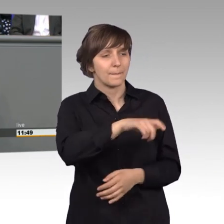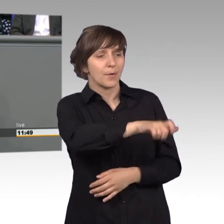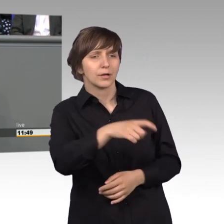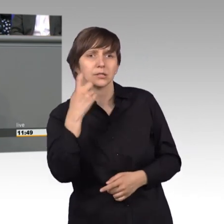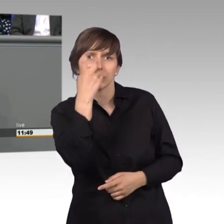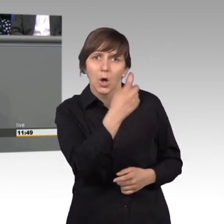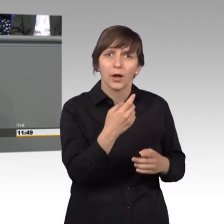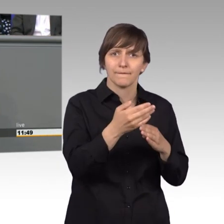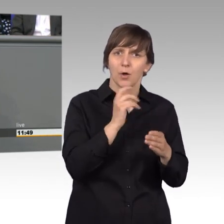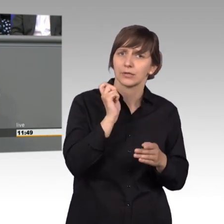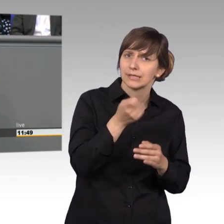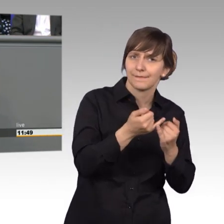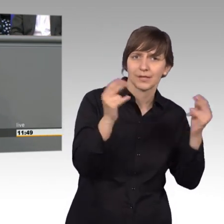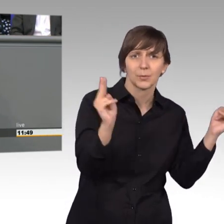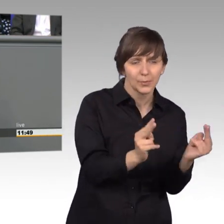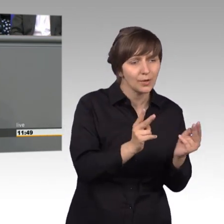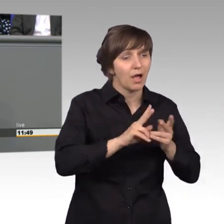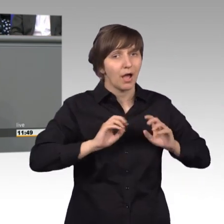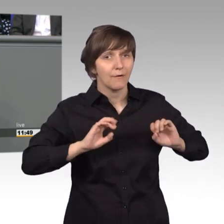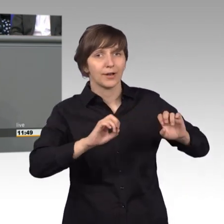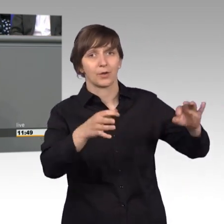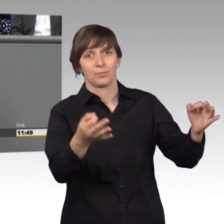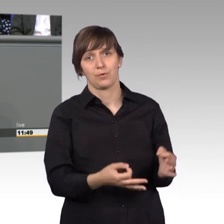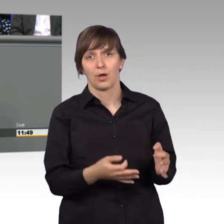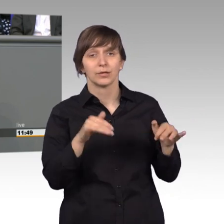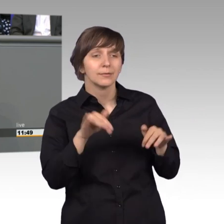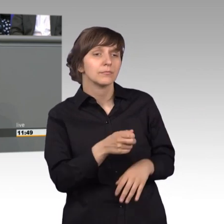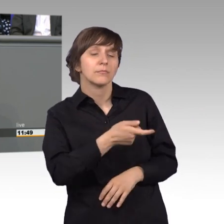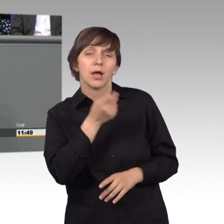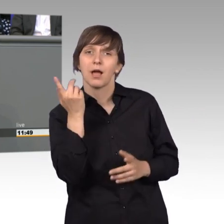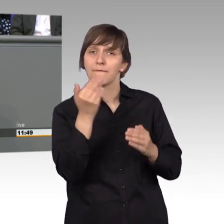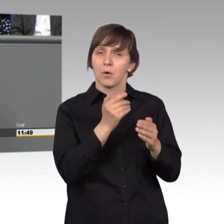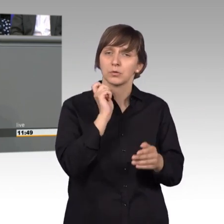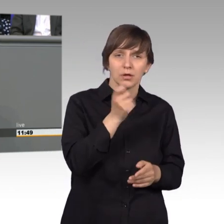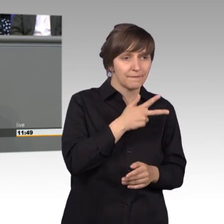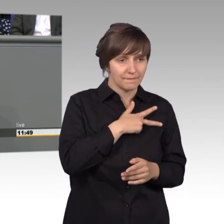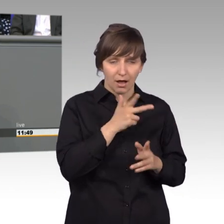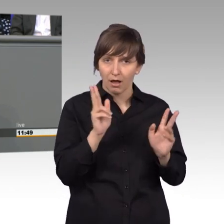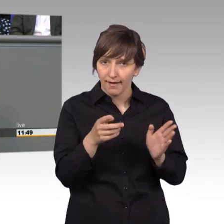Vorurteile auch zu nehmen manche Vorurteile liegen im Raum, die sind gar nicht so schlimm. Deswegen sollten wir da besser hantieren.